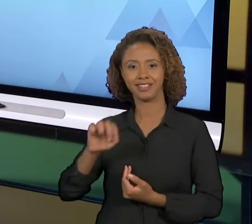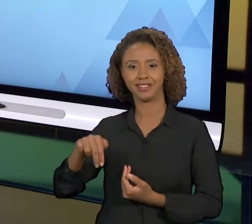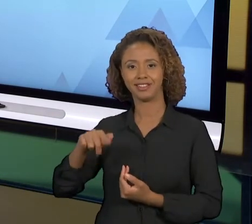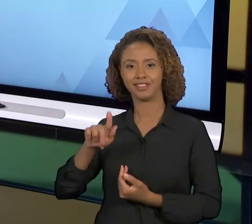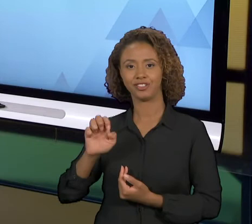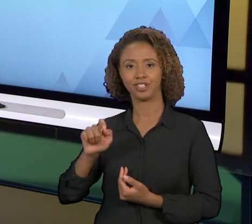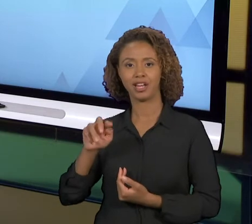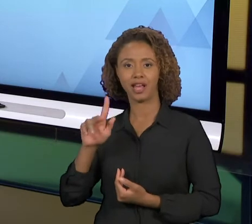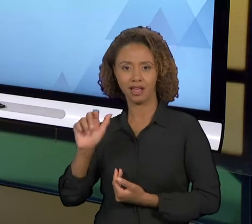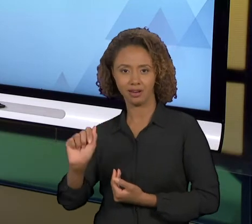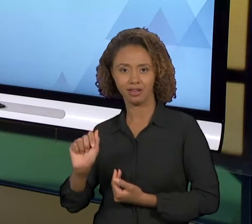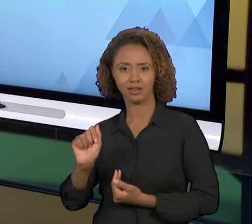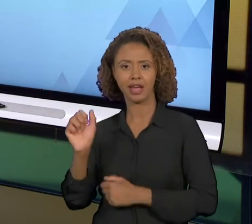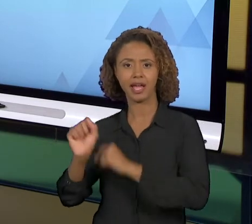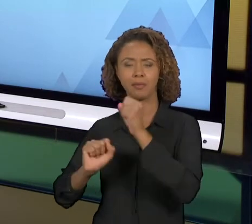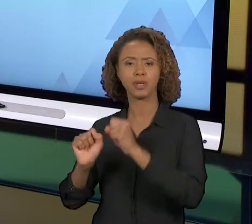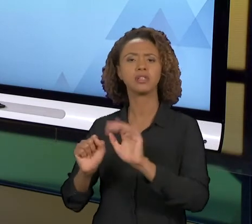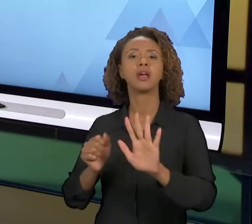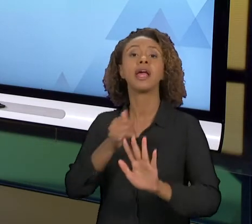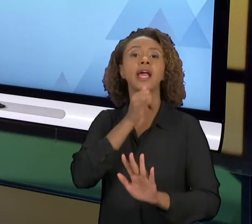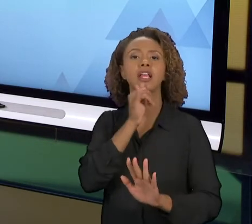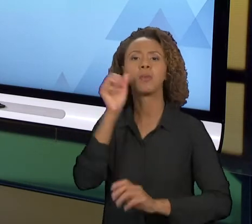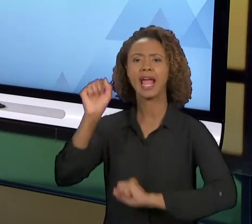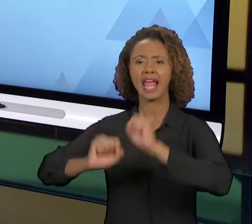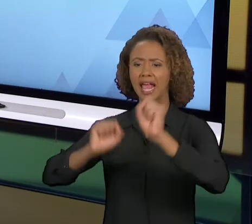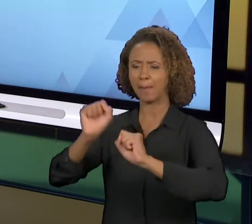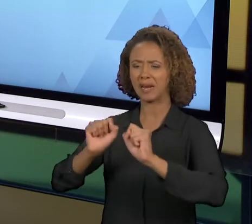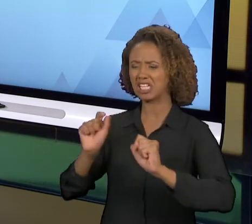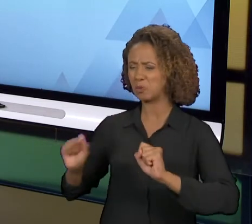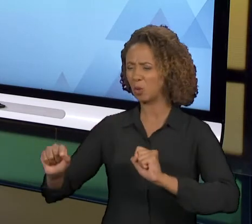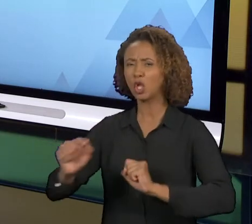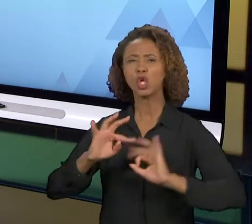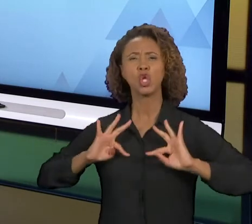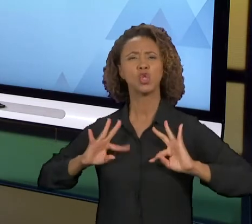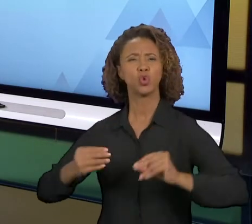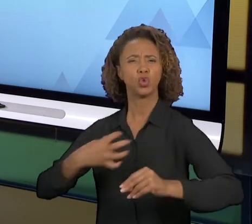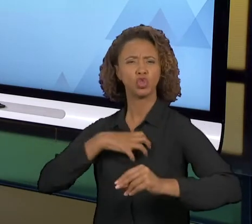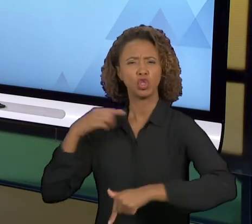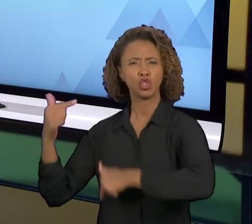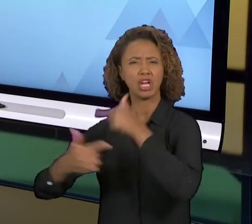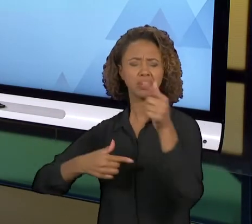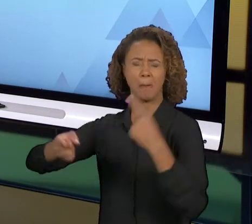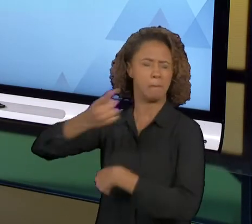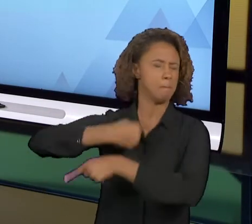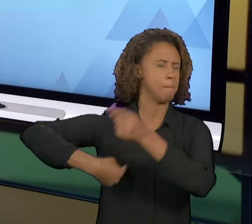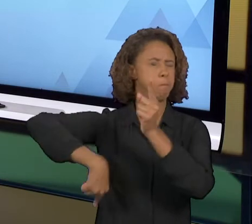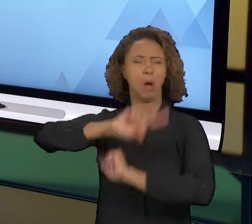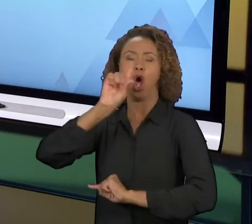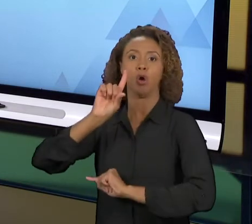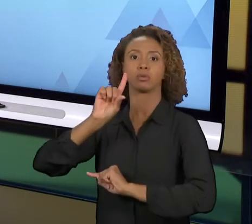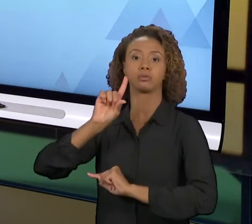PROBLEMA. IMAGINA MUDAR UMA EMPRESA TODA, TODOS OS SEUS PROCESSOS RADICALMENTE? AS CHANCES DE